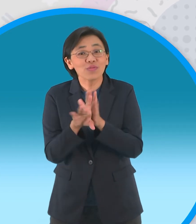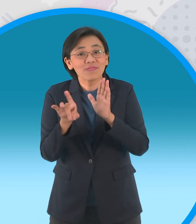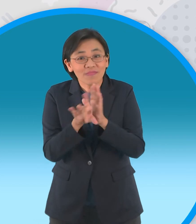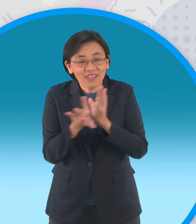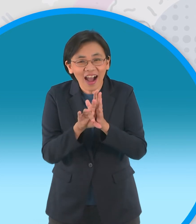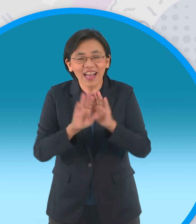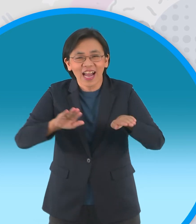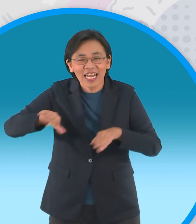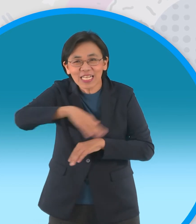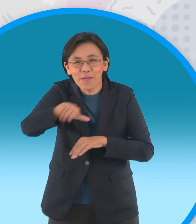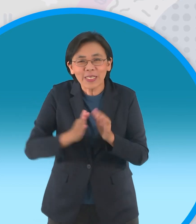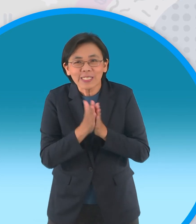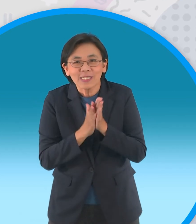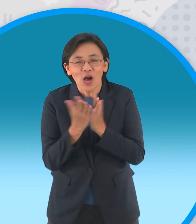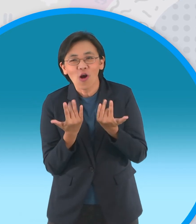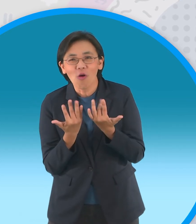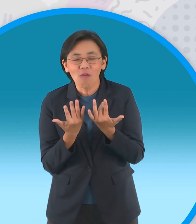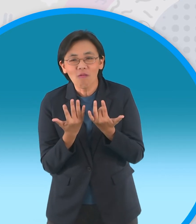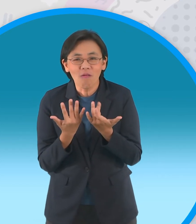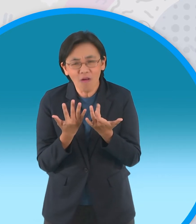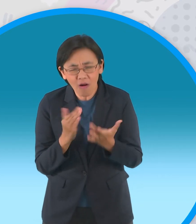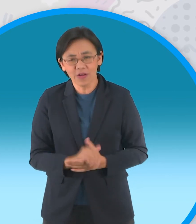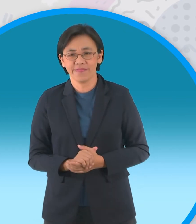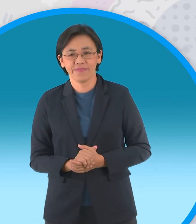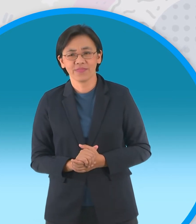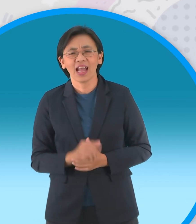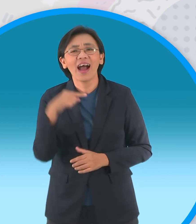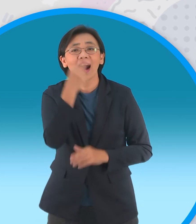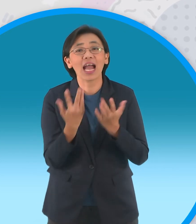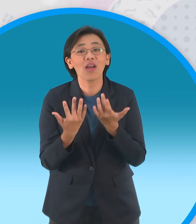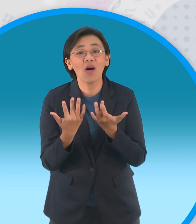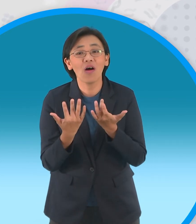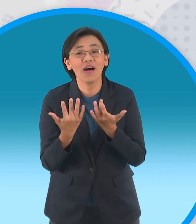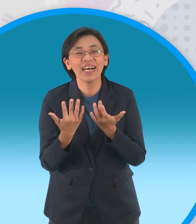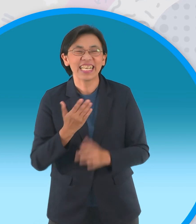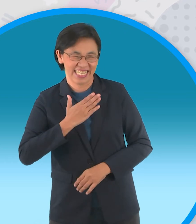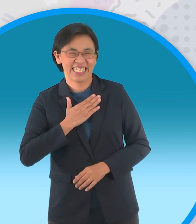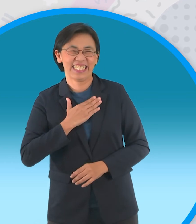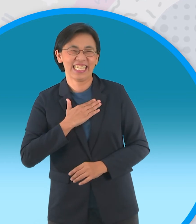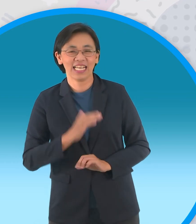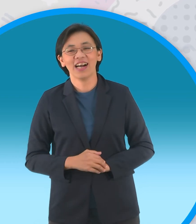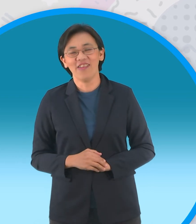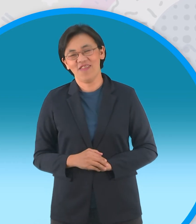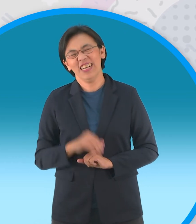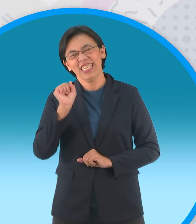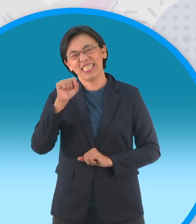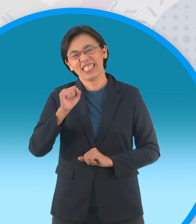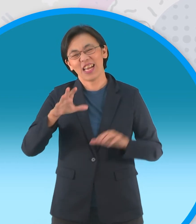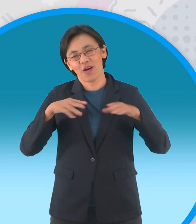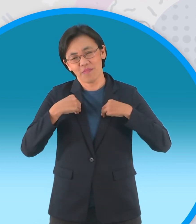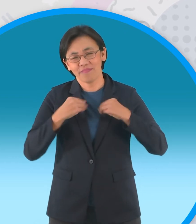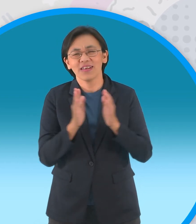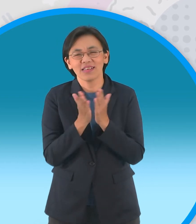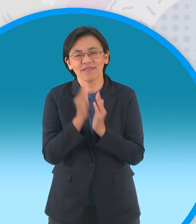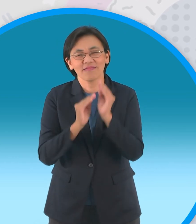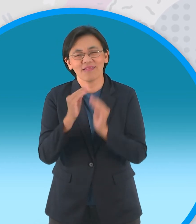มาถึงช่วงสุดท้ายที่น้องๆรอคอยจ้า เดี๋ยวตกลงใครรอคอยกันแน่ครับ ฉันเองยอมรับกันเลย